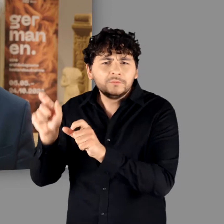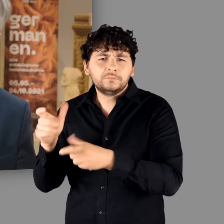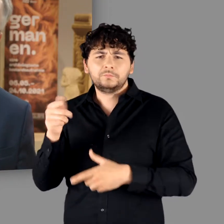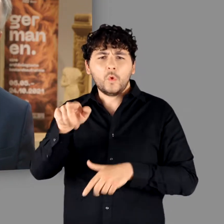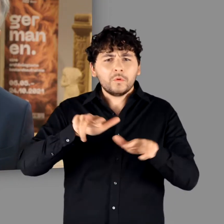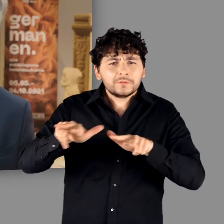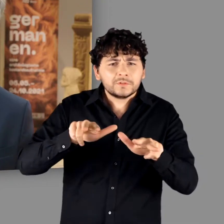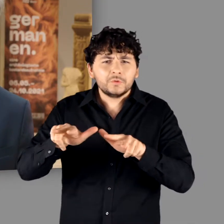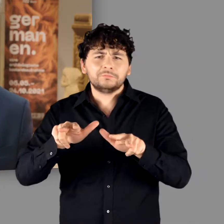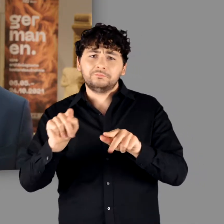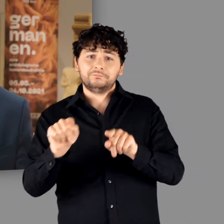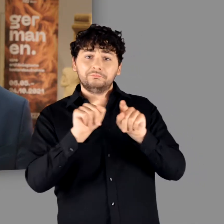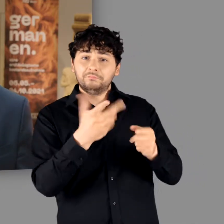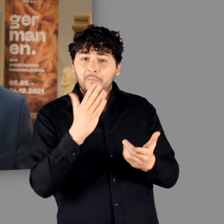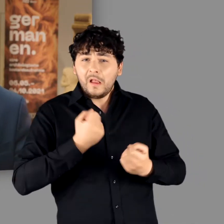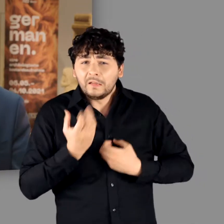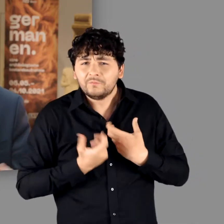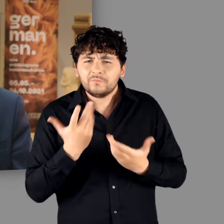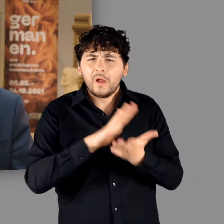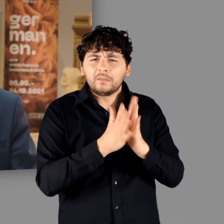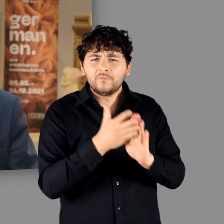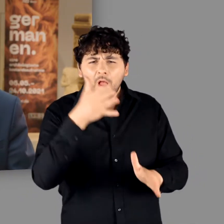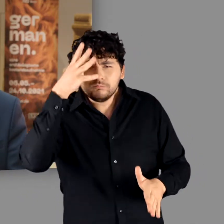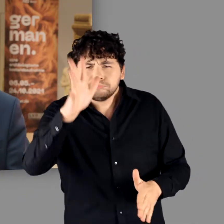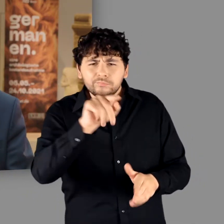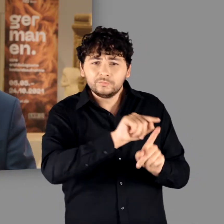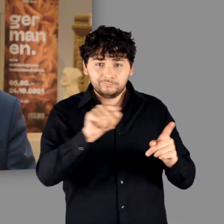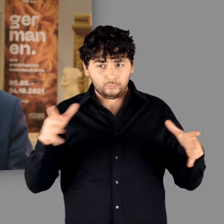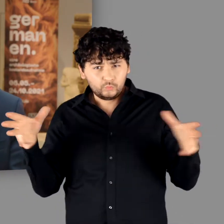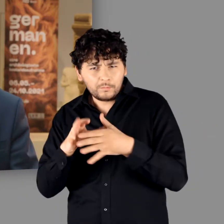organisatorischem Talent, kreativer Energie und handwerklichem Geschick zusammenschließen.